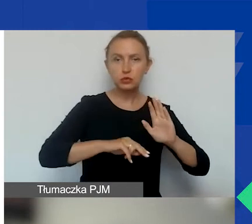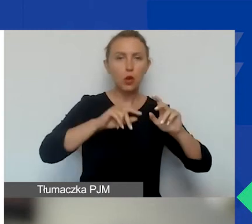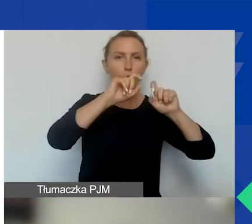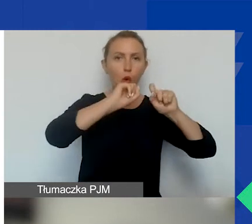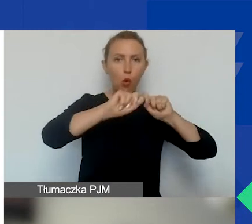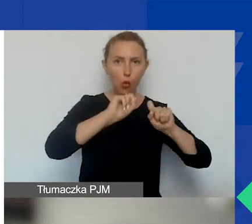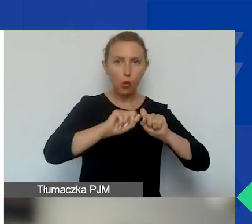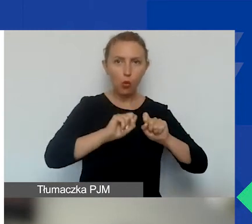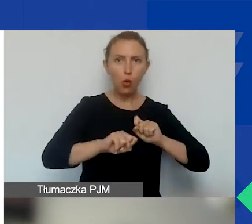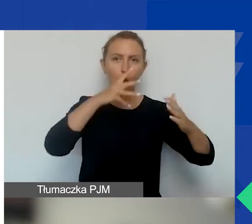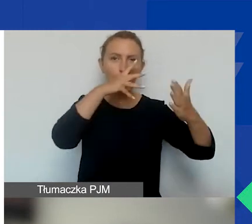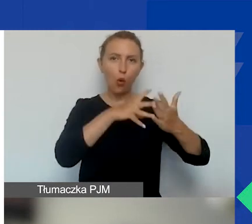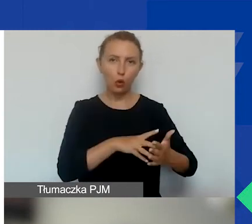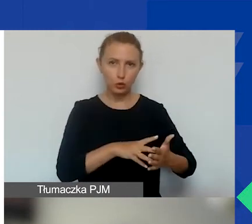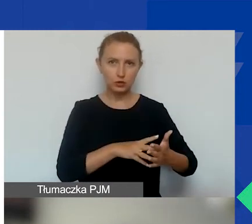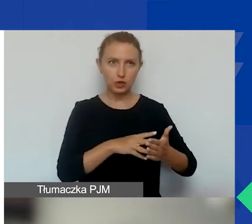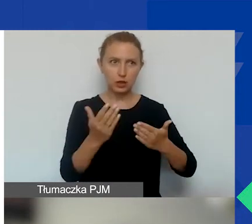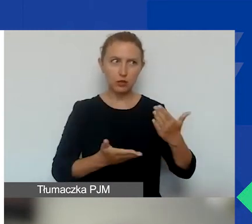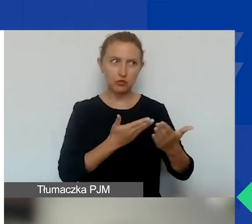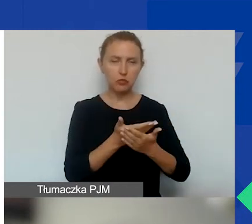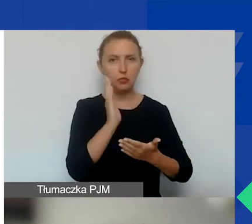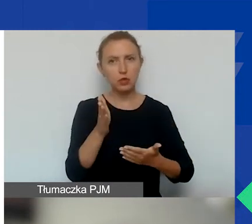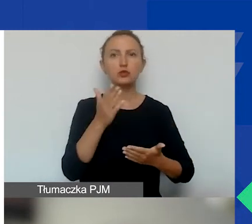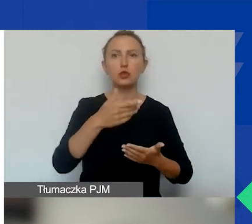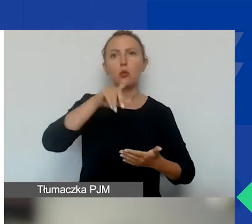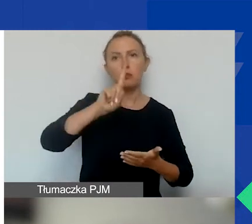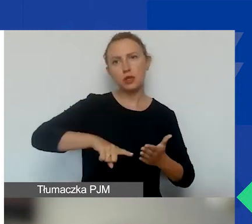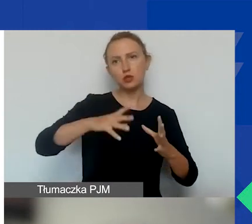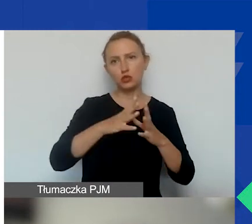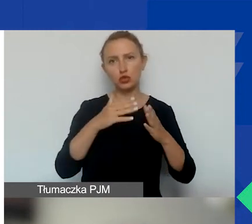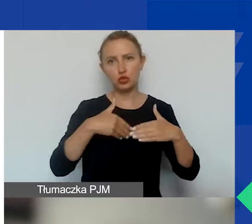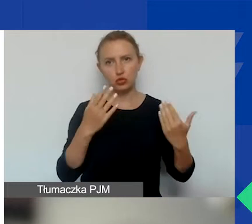będzie trwała miesiąc i dziesięć dni, tak jak państwo widzą.